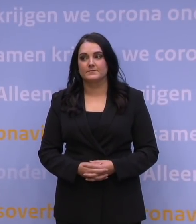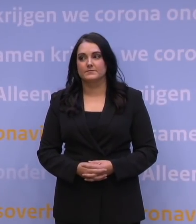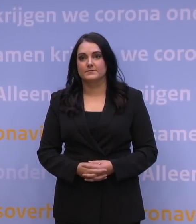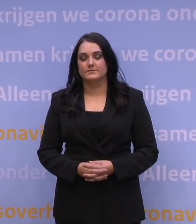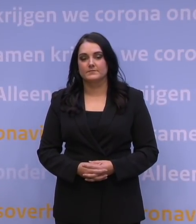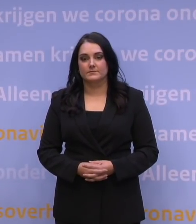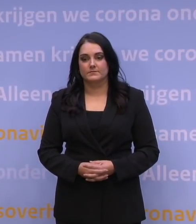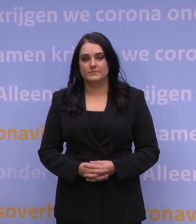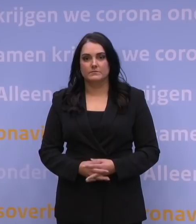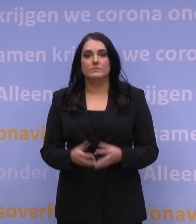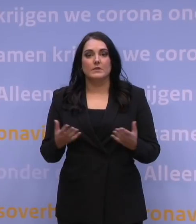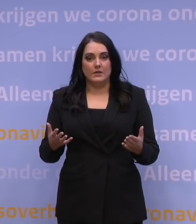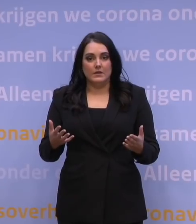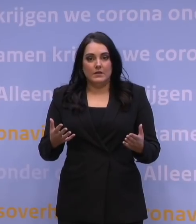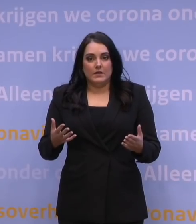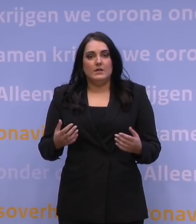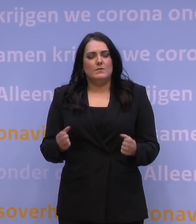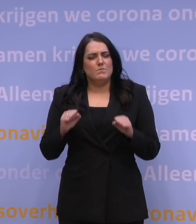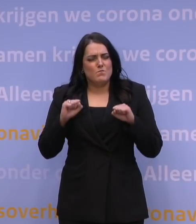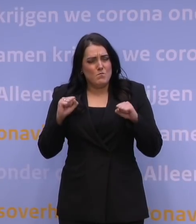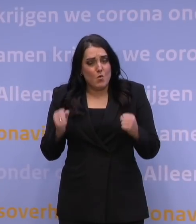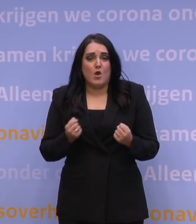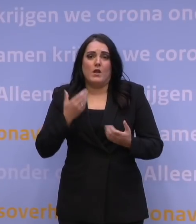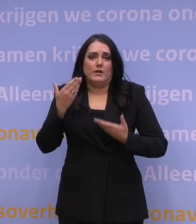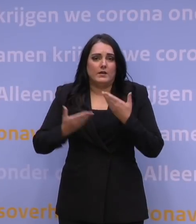Hoe zwaar onze boodschap ook is, we weten wat ons te doen staat.